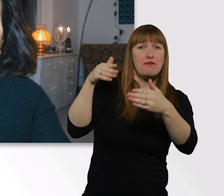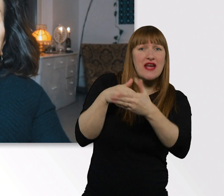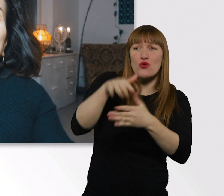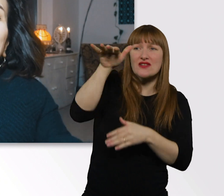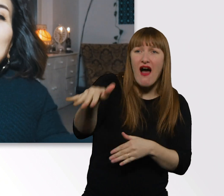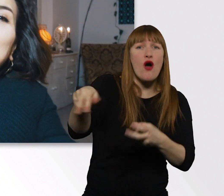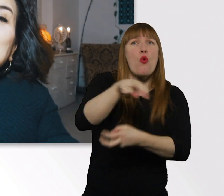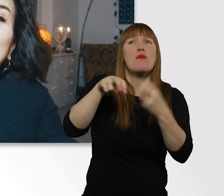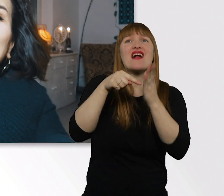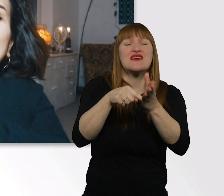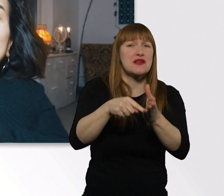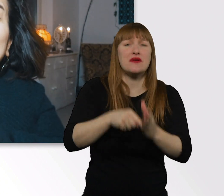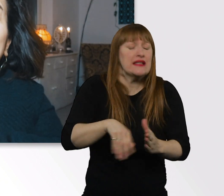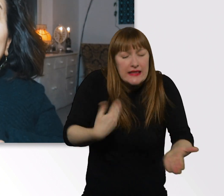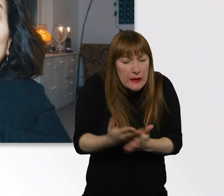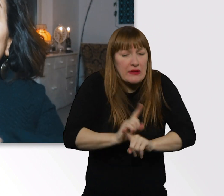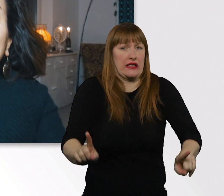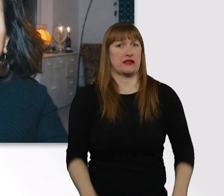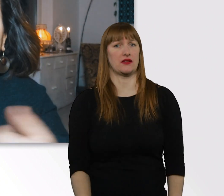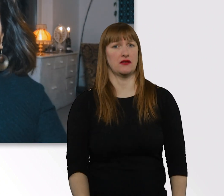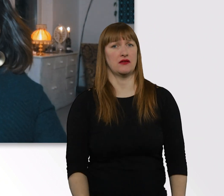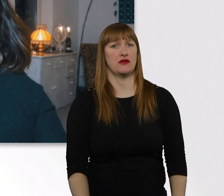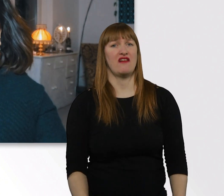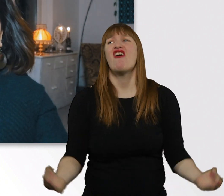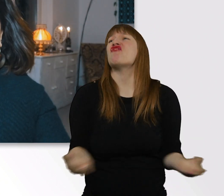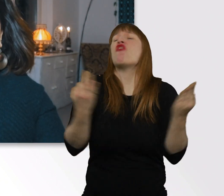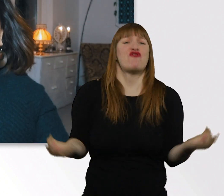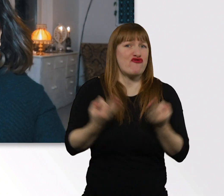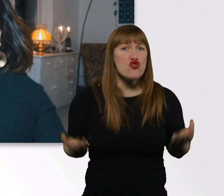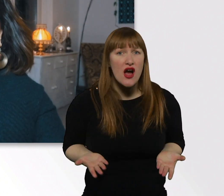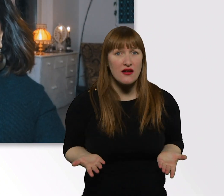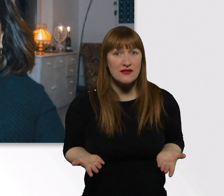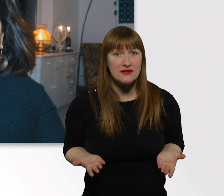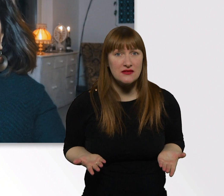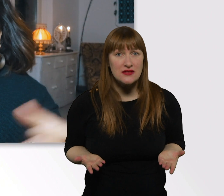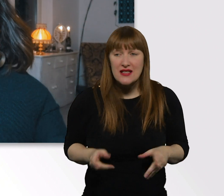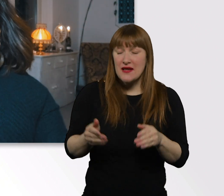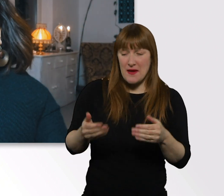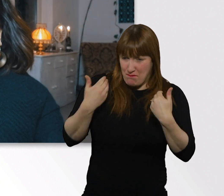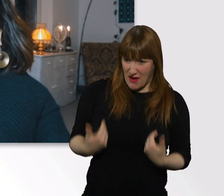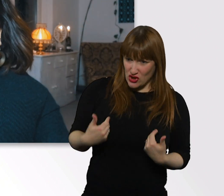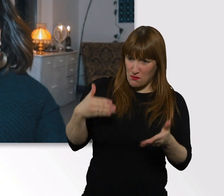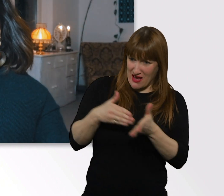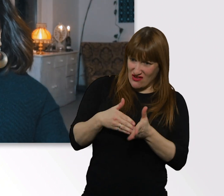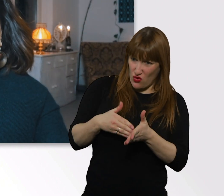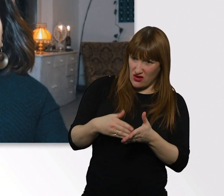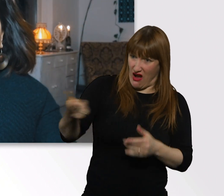Ich mein, warum auch? Das ist ja totaler Schwachsinn. Warum sollten Menschen mit Behinderung anders behandelt werden